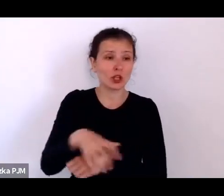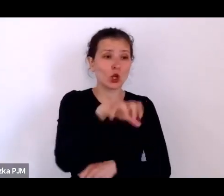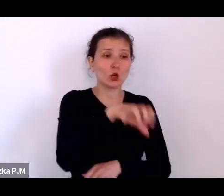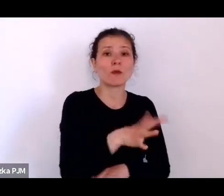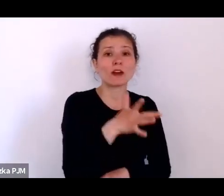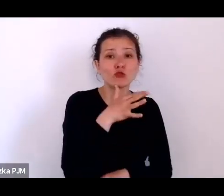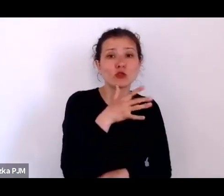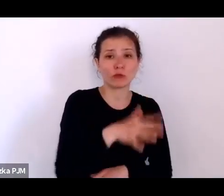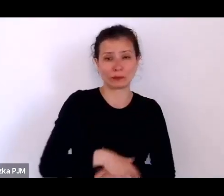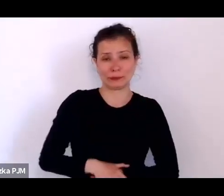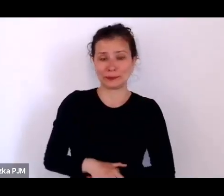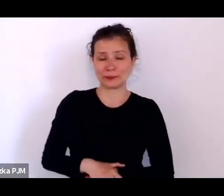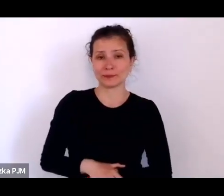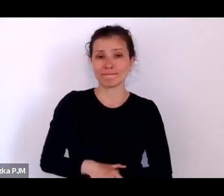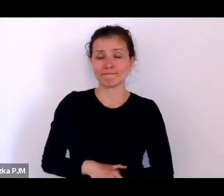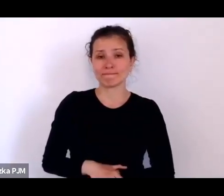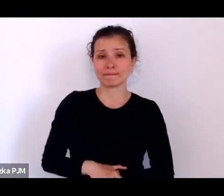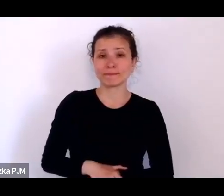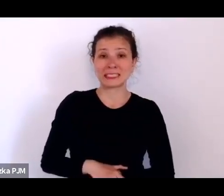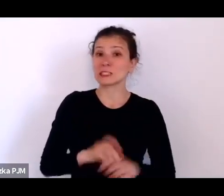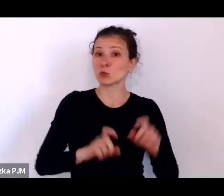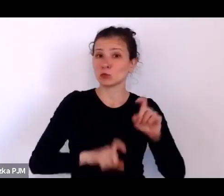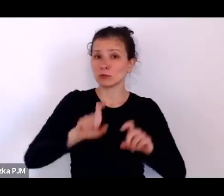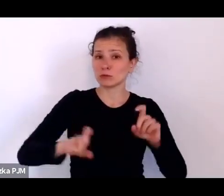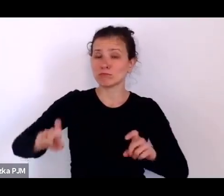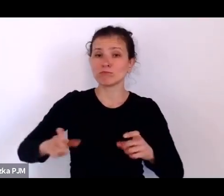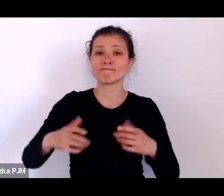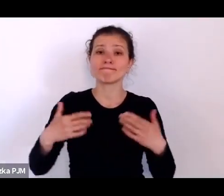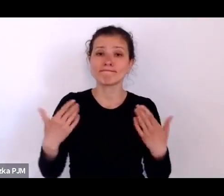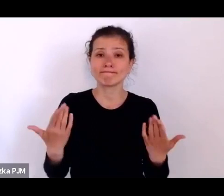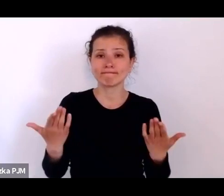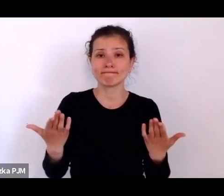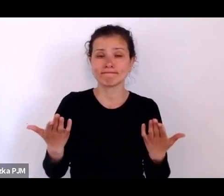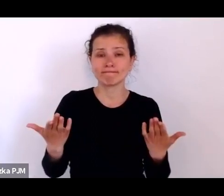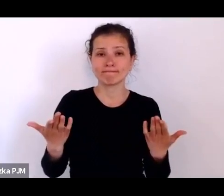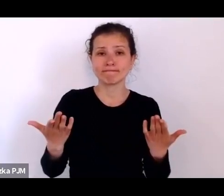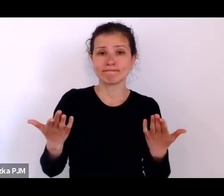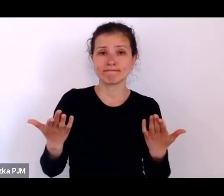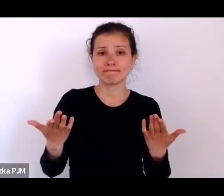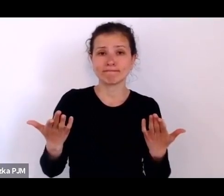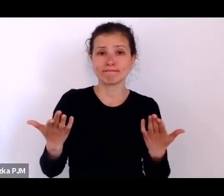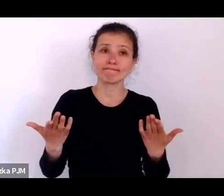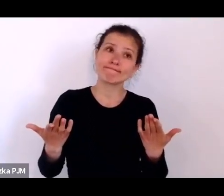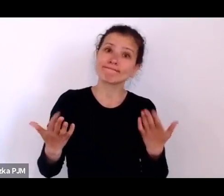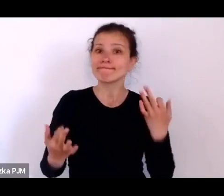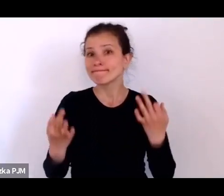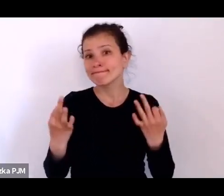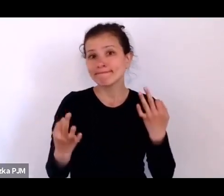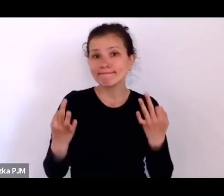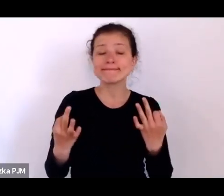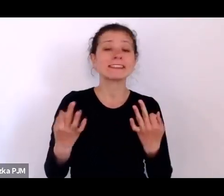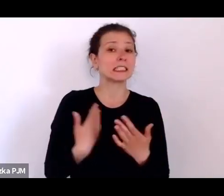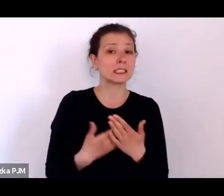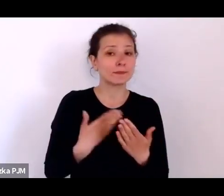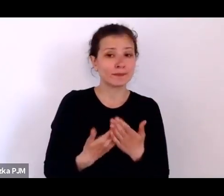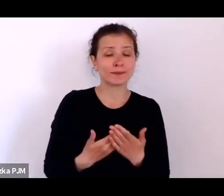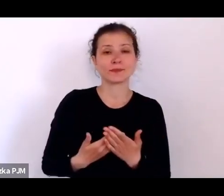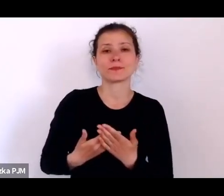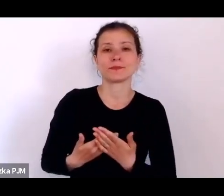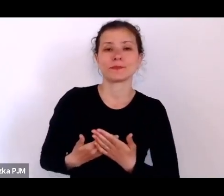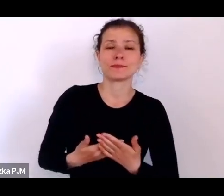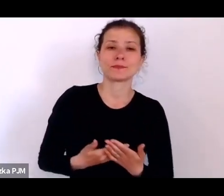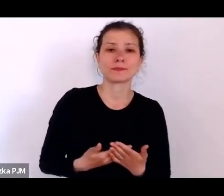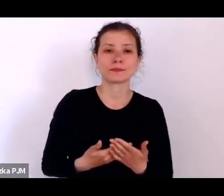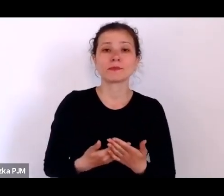I tutaj te statystyki są po prostu bardzo zastanawiające, dlatego że tak: po pierwsze